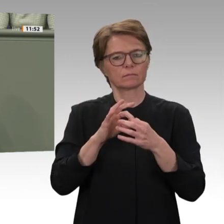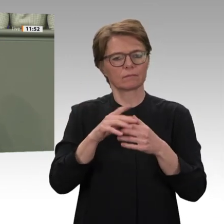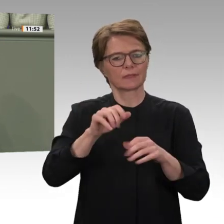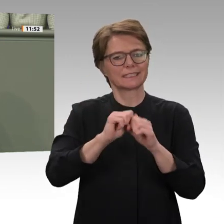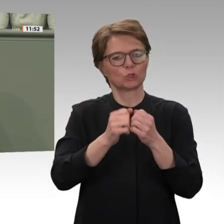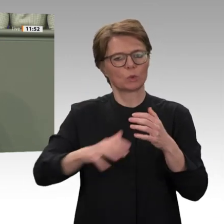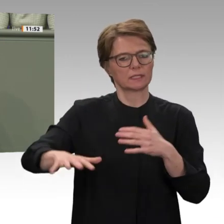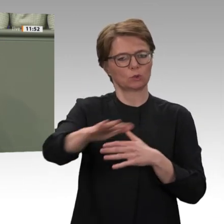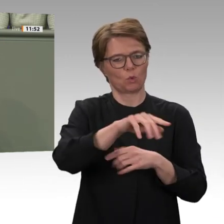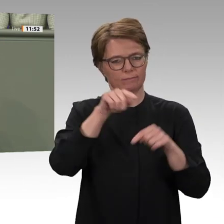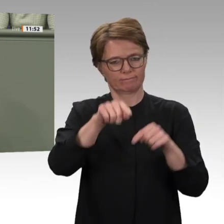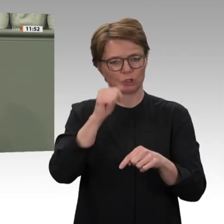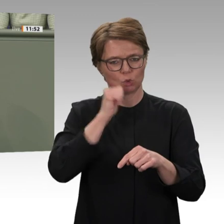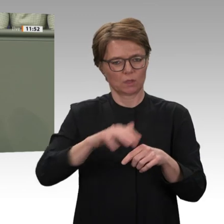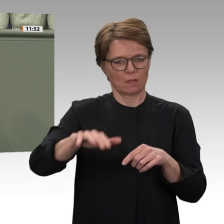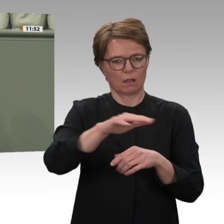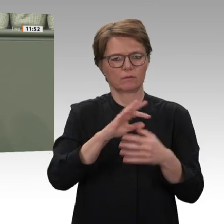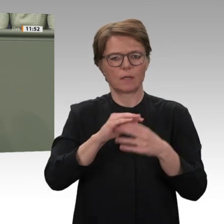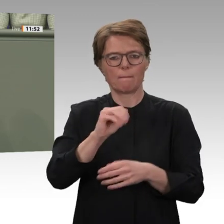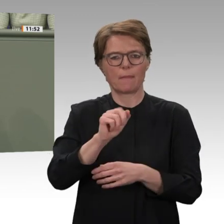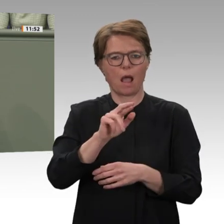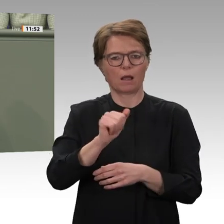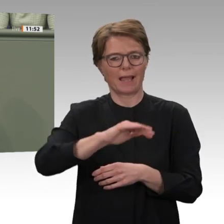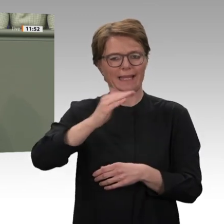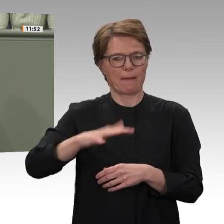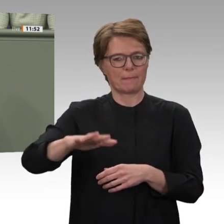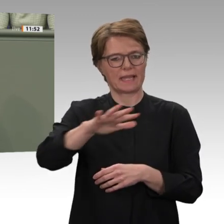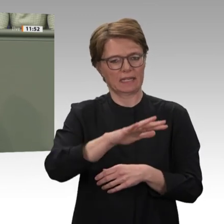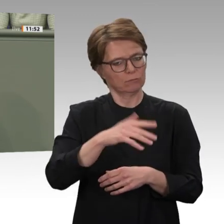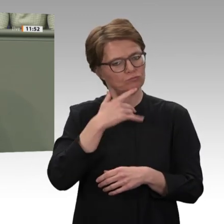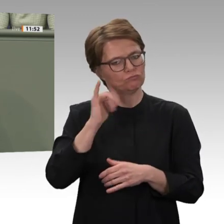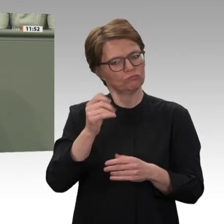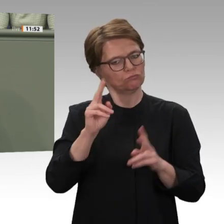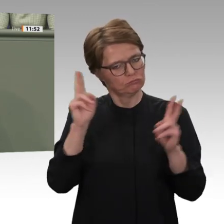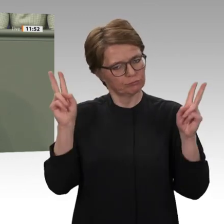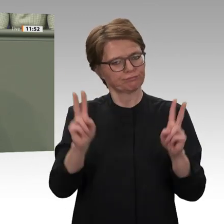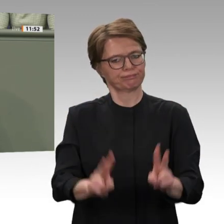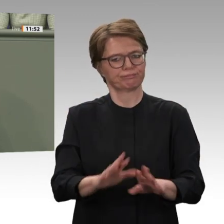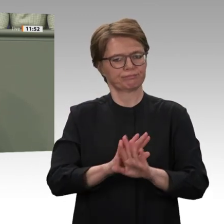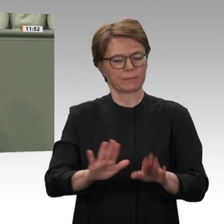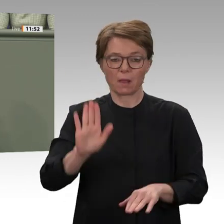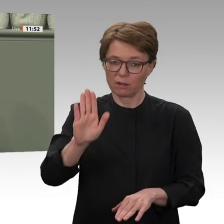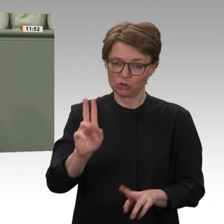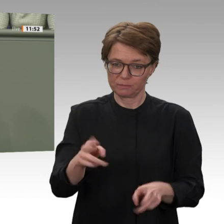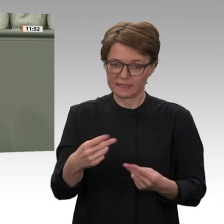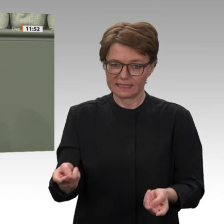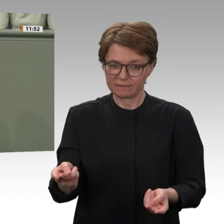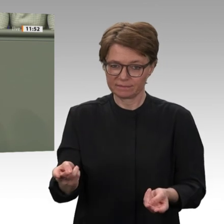Support Forces attackierten ein Geflüchtetenlager: Über 80 Menschen wurden getötet, 190 verletzt,